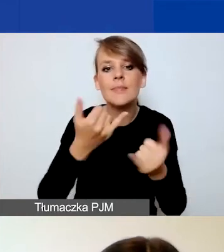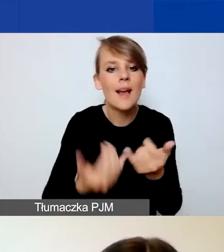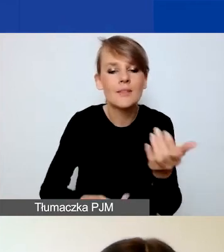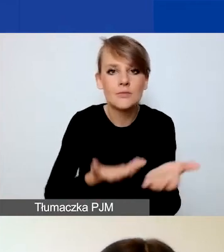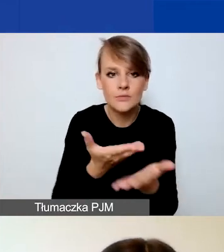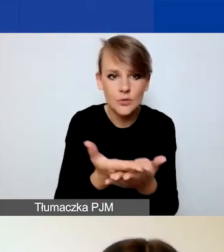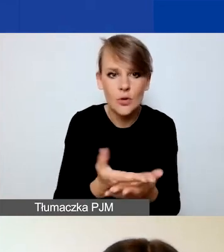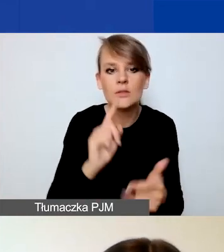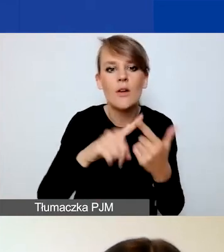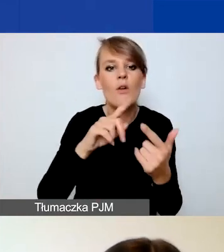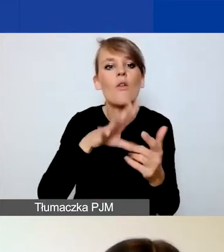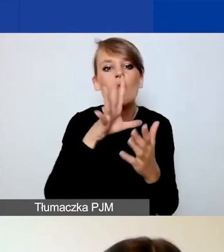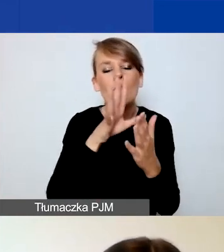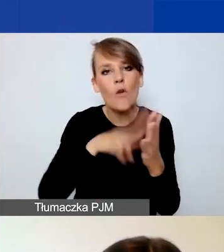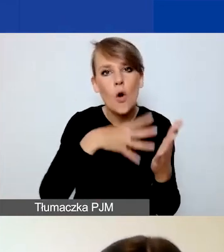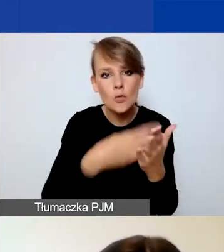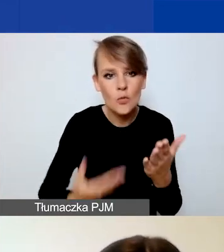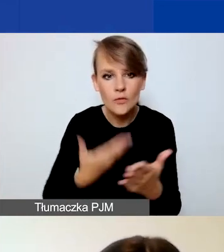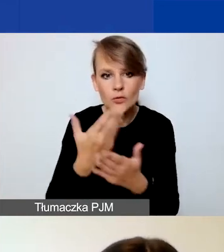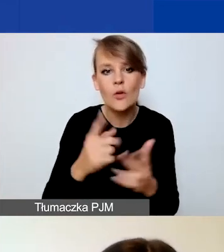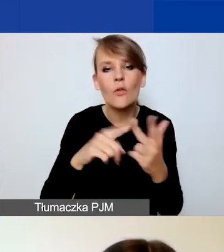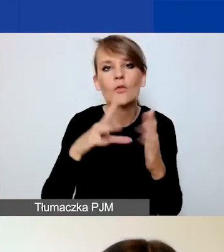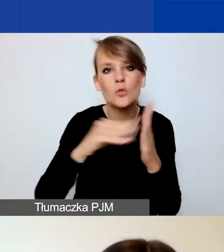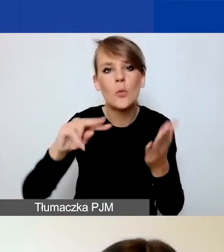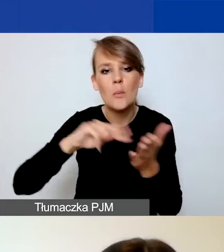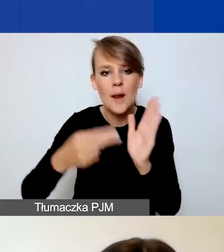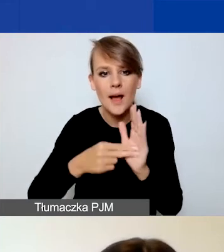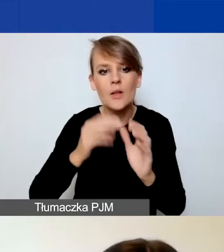wzór planu komunikacji i narzędzie do budżetowania. Co jest istotne?